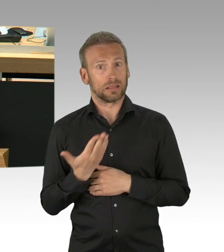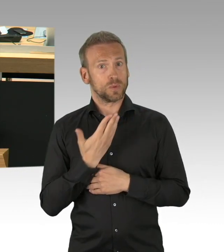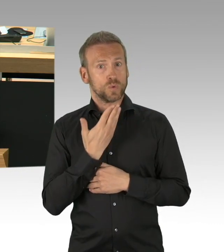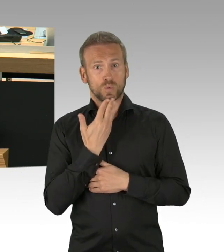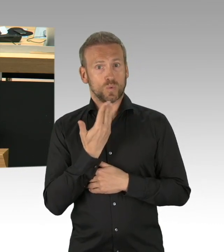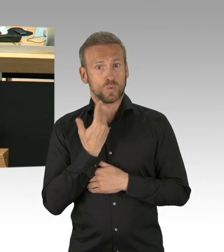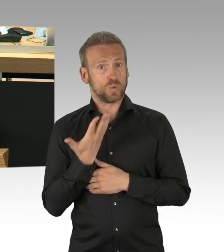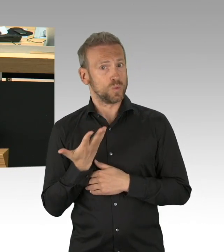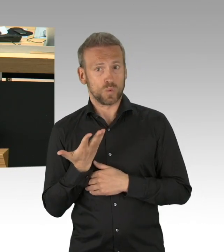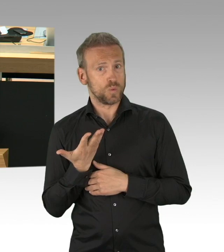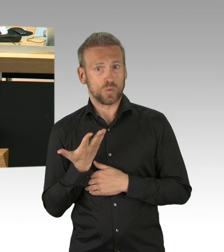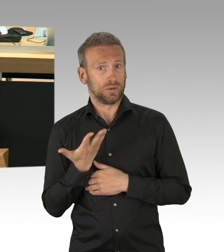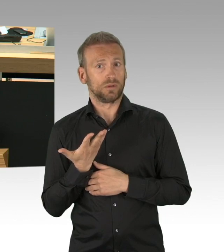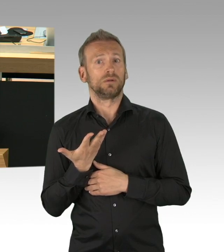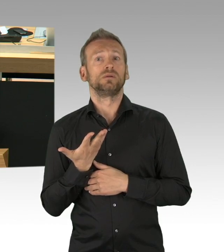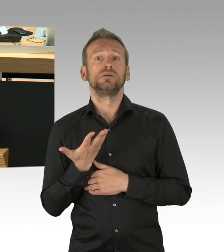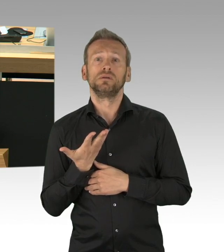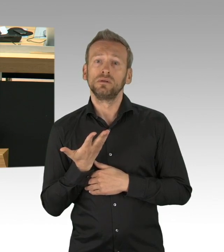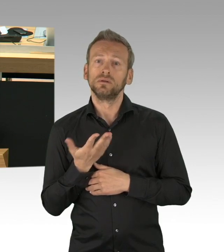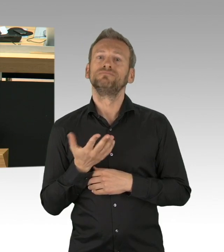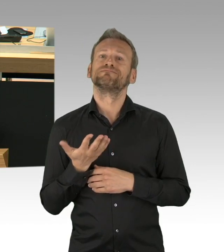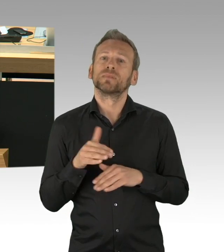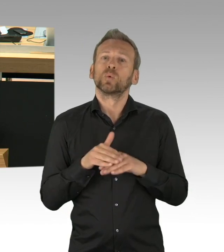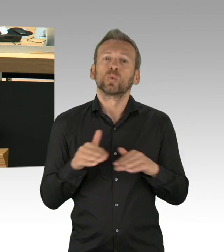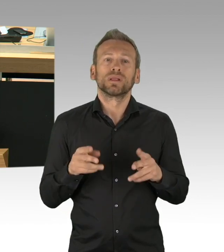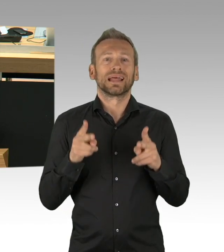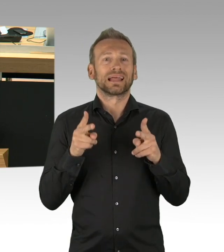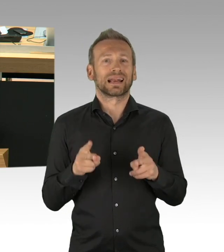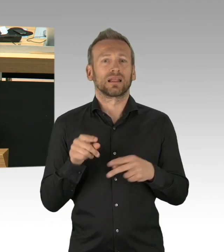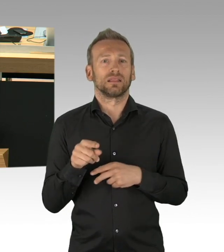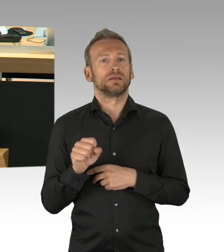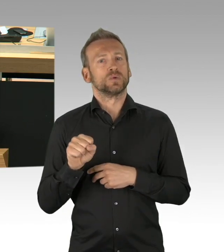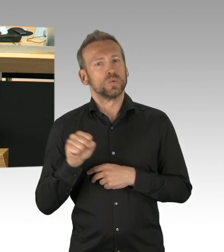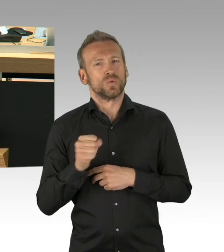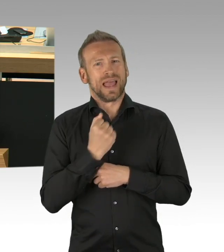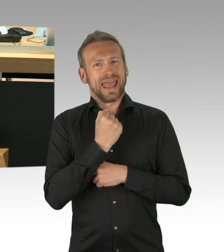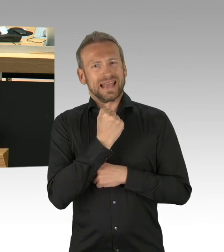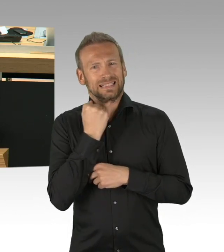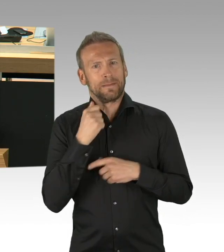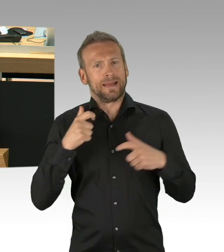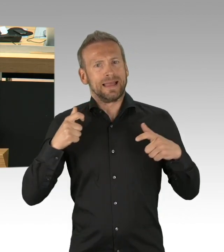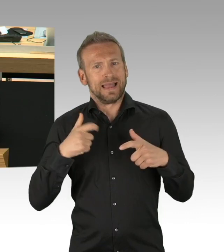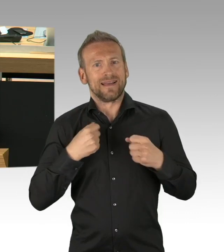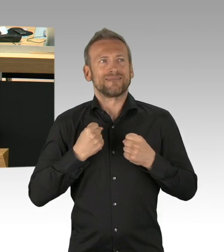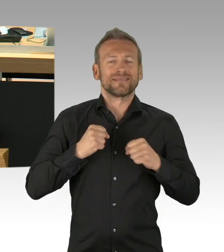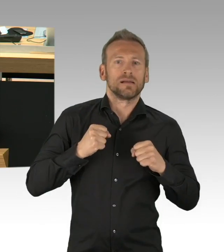dass wir bei Vorhaben grundsätzlicher Bedeutung frühzeitig und vollständig zu unterrichten sind.